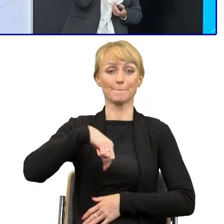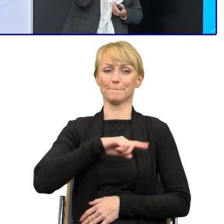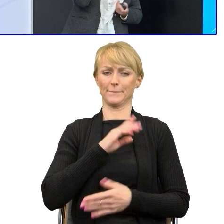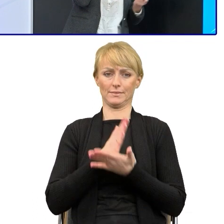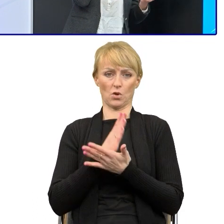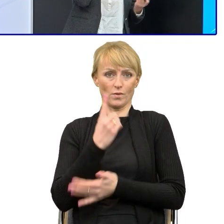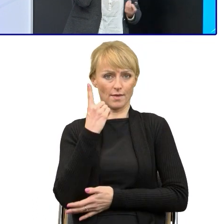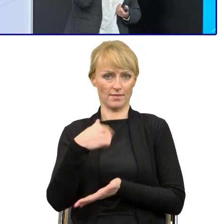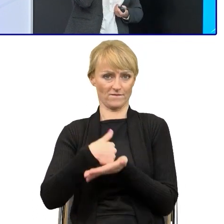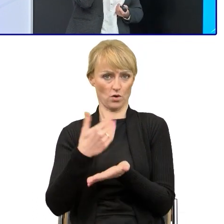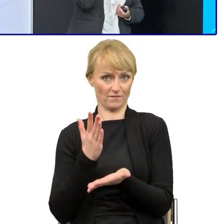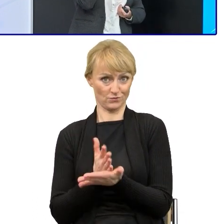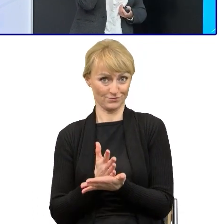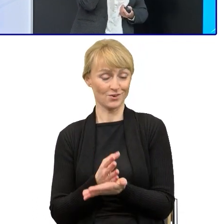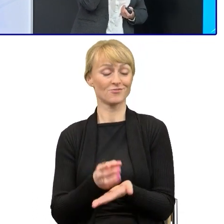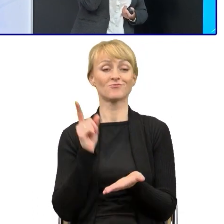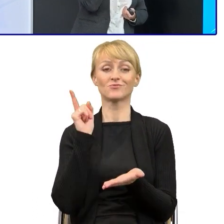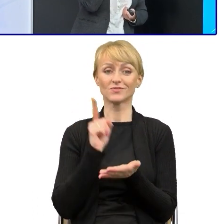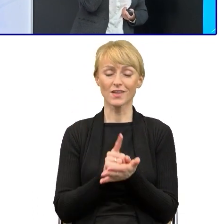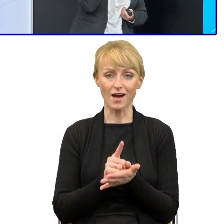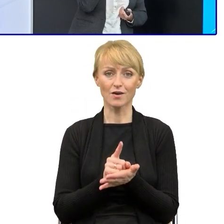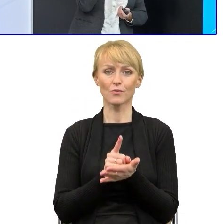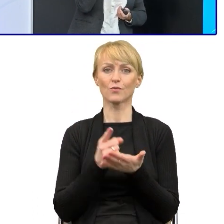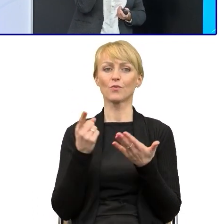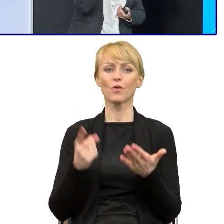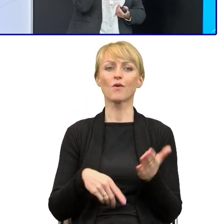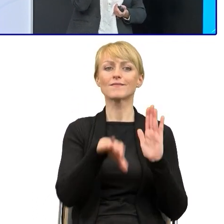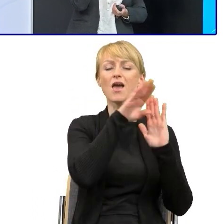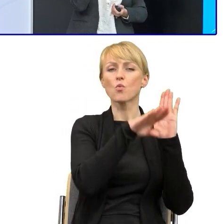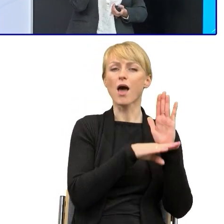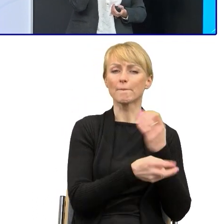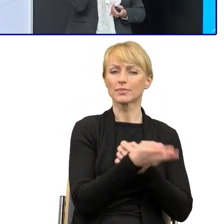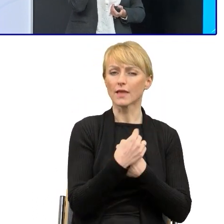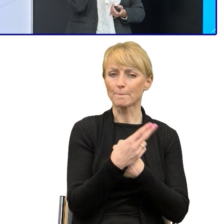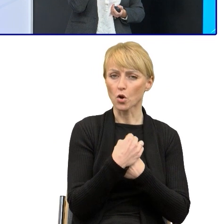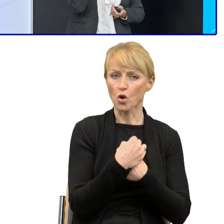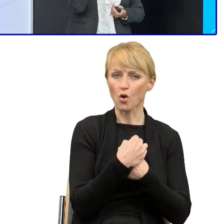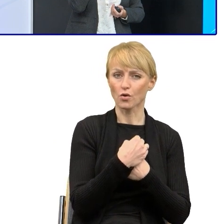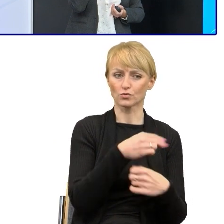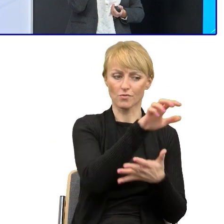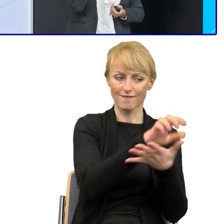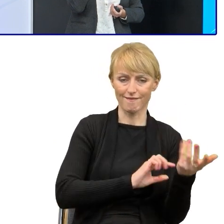że któreś ostatnio zmieniło, udało się nam uprościć regulamin naboru. Te regulaminy naboru proszę Państwa są bardzo trudne,